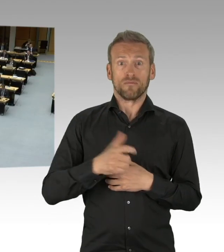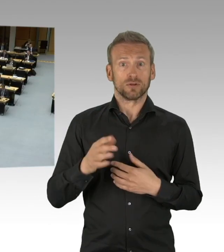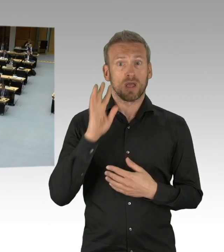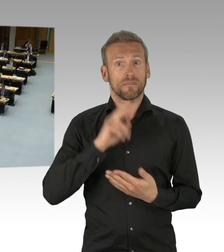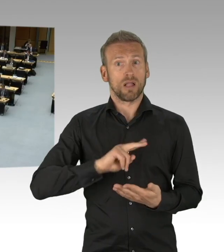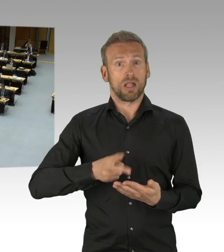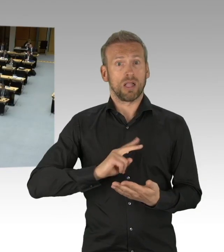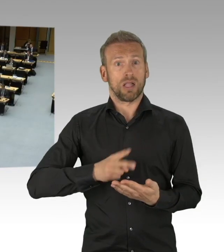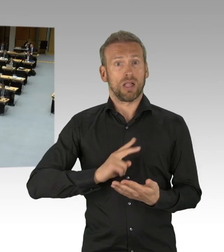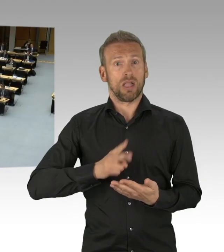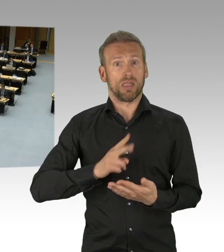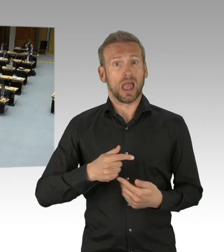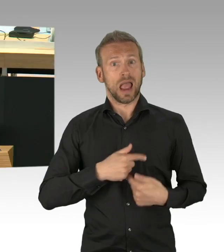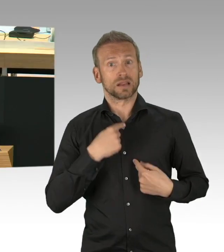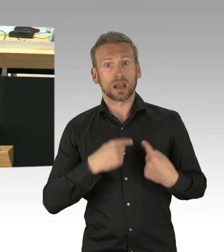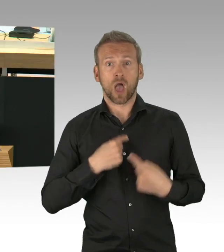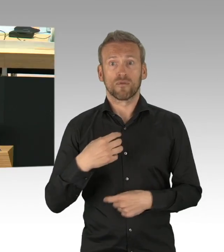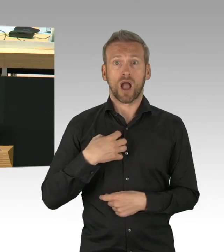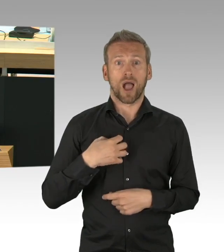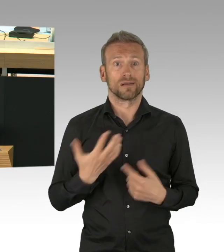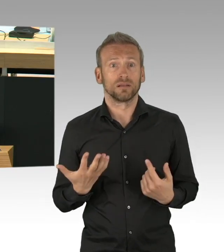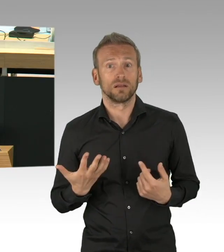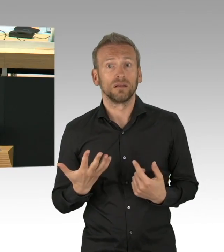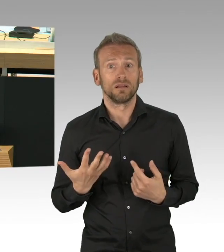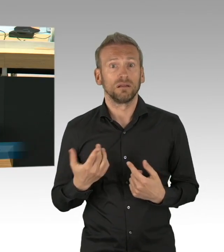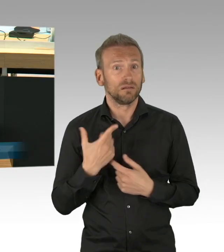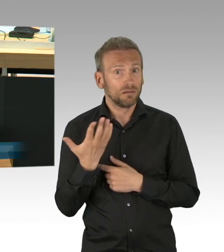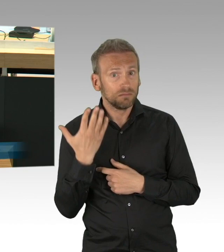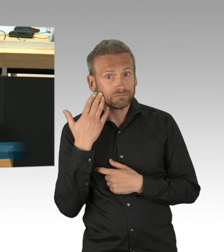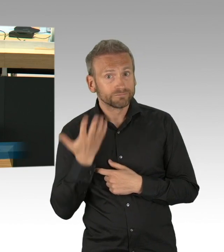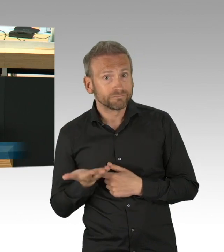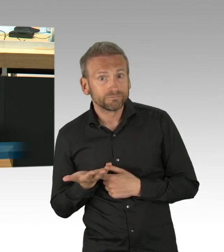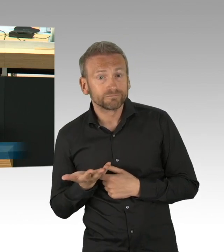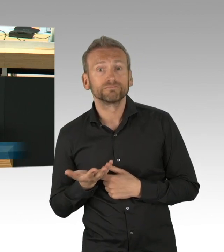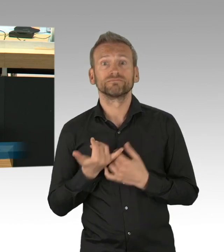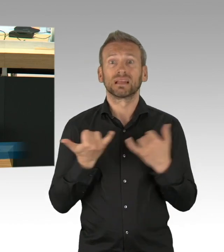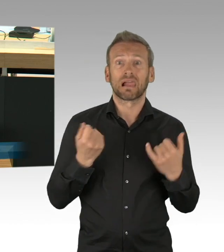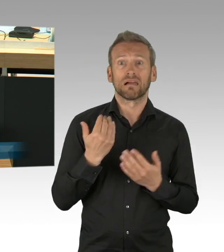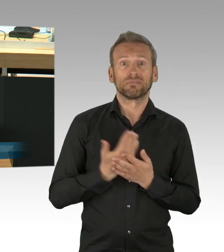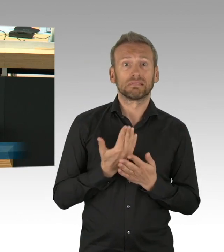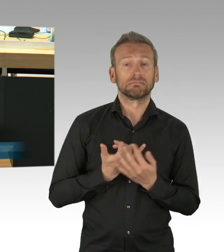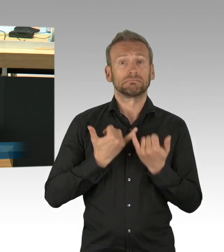Eltern im Spagat zwischen Home-Office und Kinderbetreuung haben ihre psychischen Belastungs- grenzen schon lange überschritten,